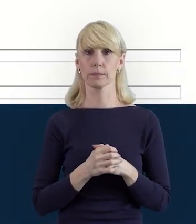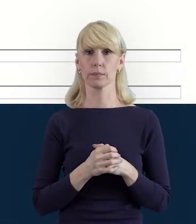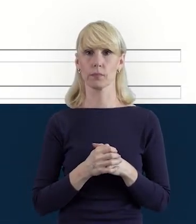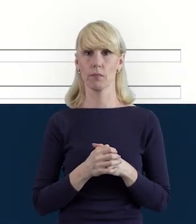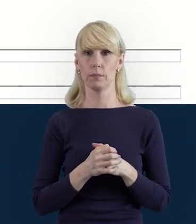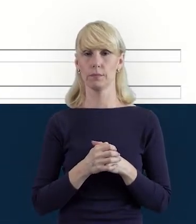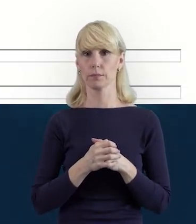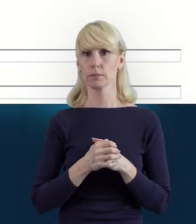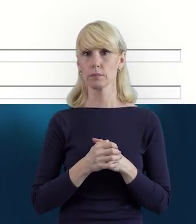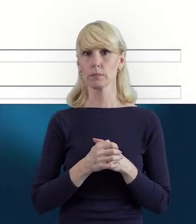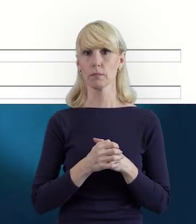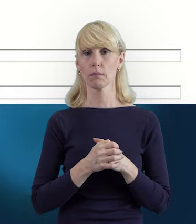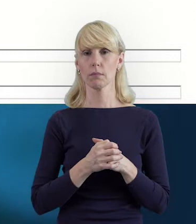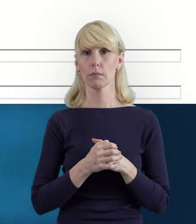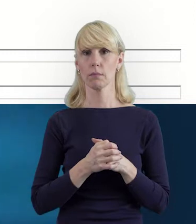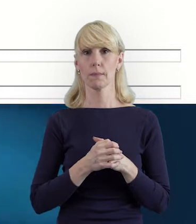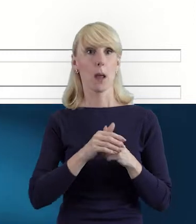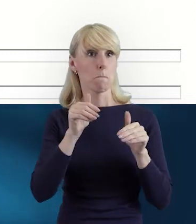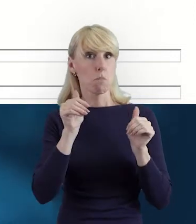Popraw mnie Magdo, jeśli się mylę, ale może być tak,